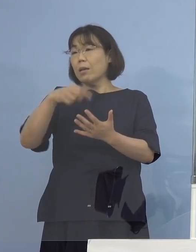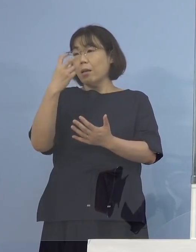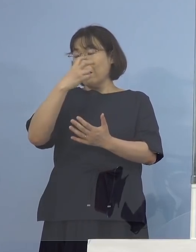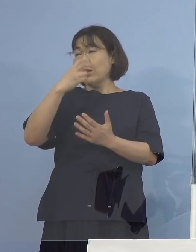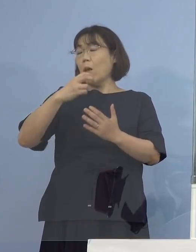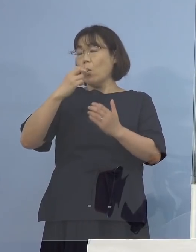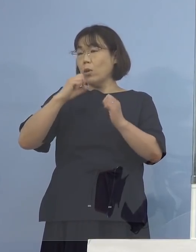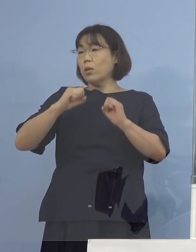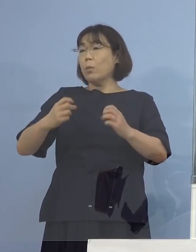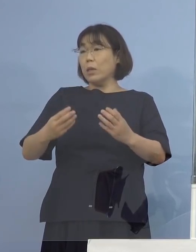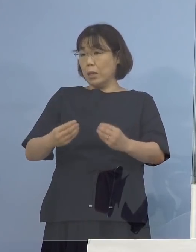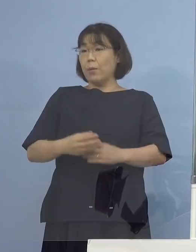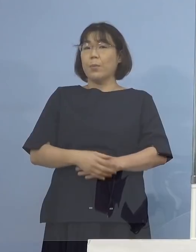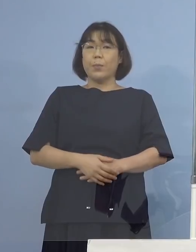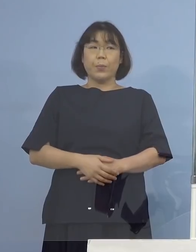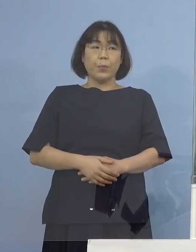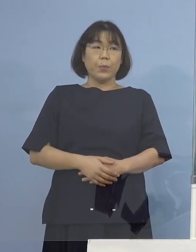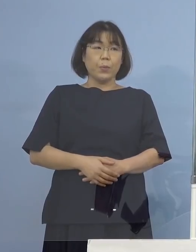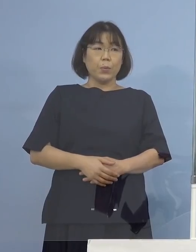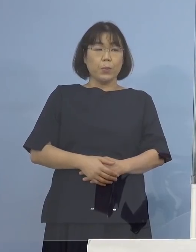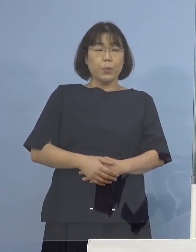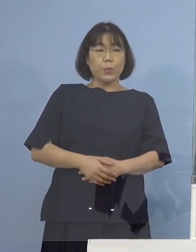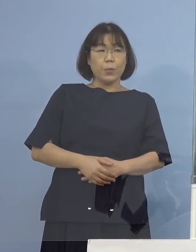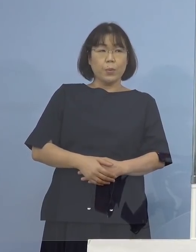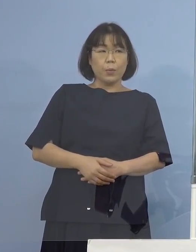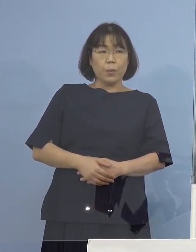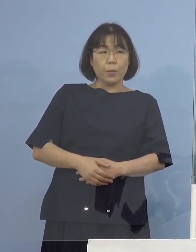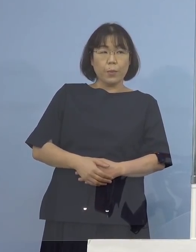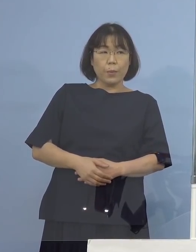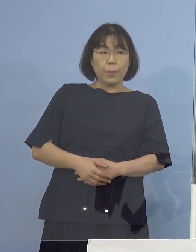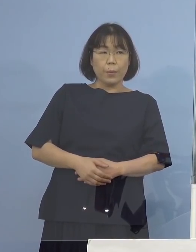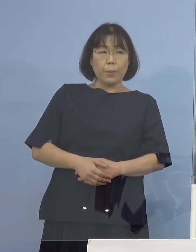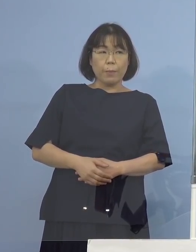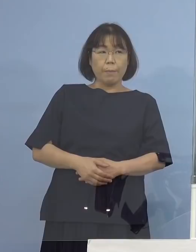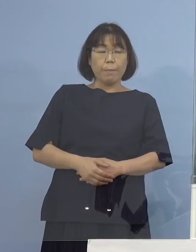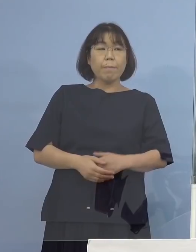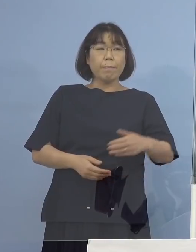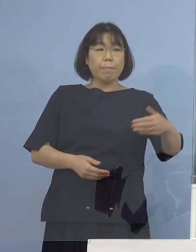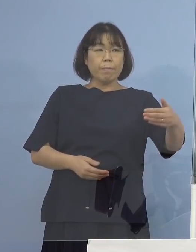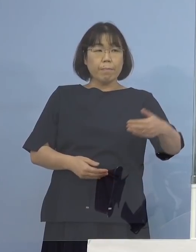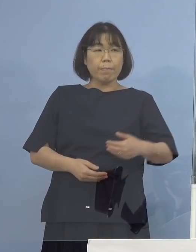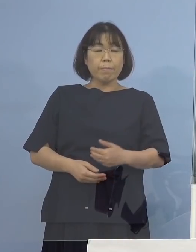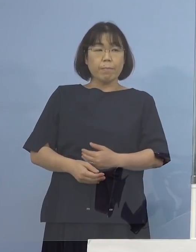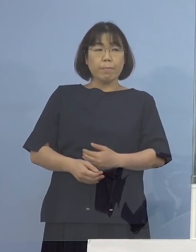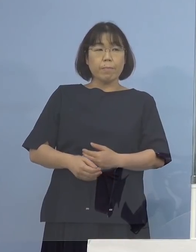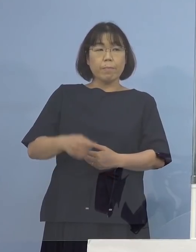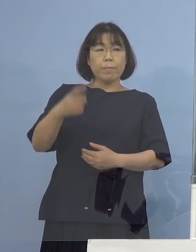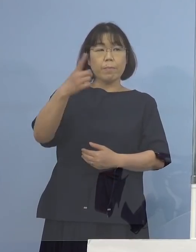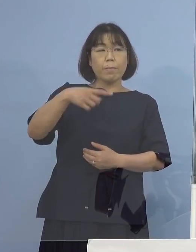（徳島新聞社） すみません、その1,743（例目）の方